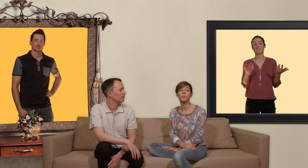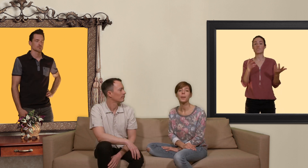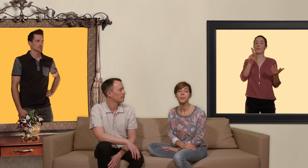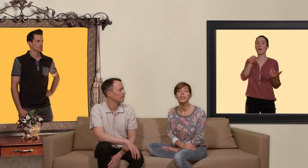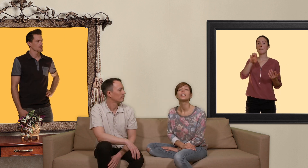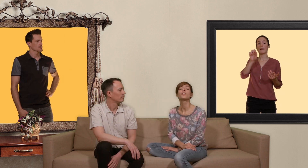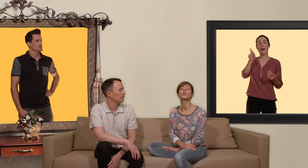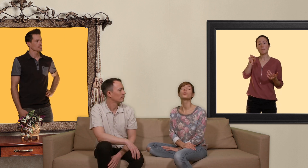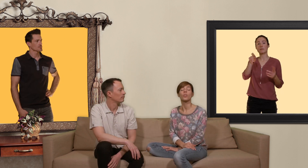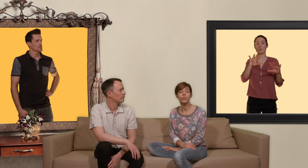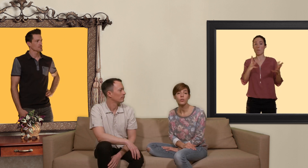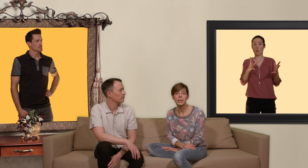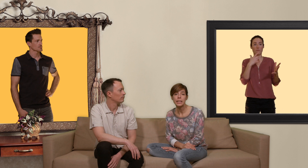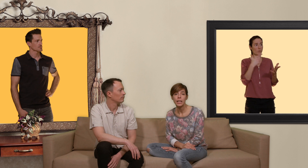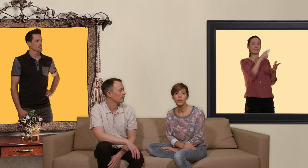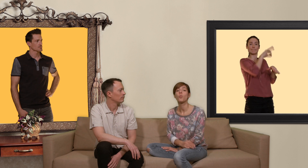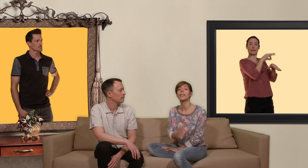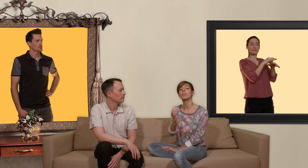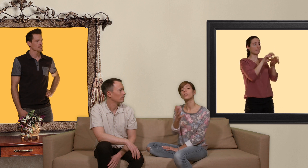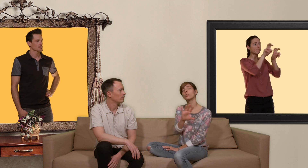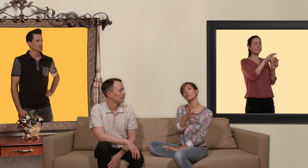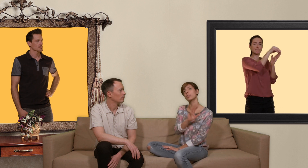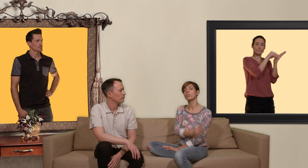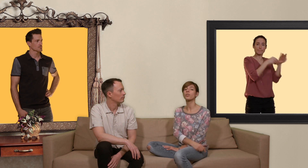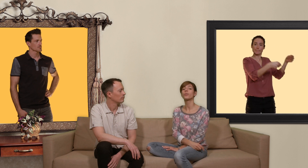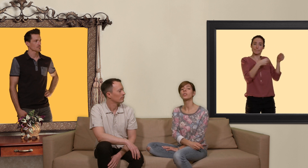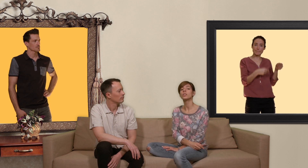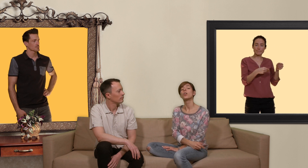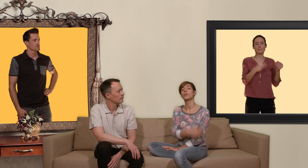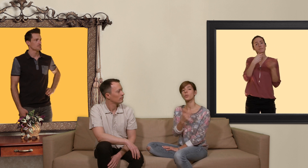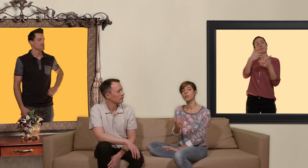PrEP il faut une ordonnance médicale moyennant 800/900 francs vous obtenez